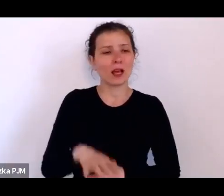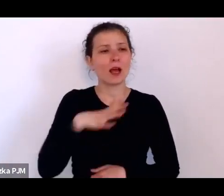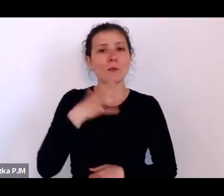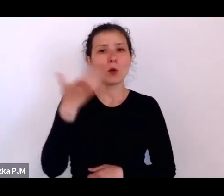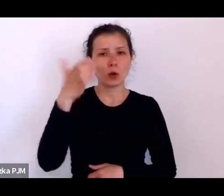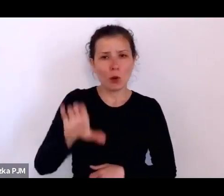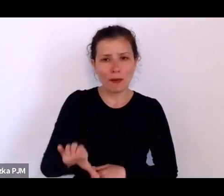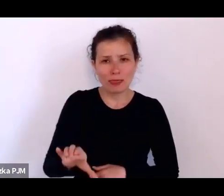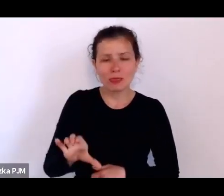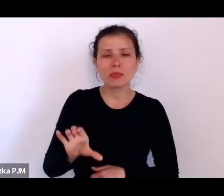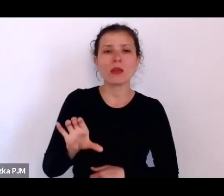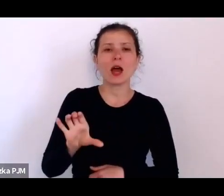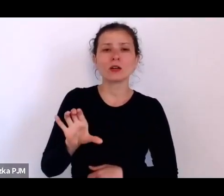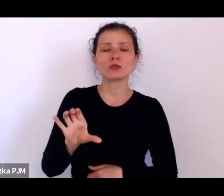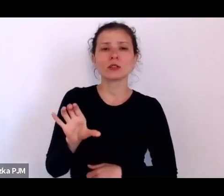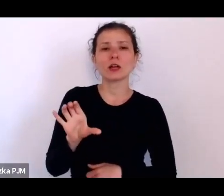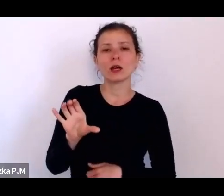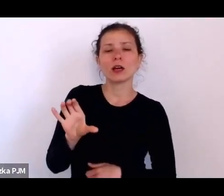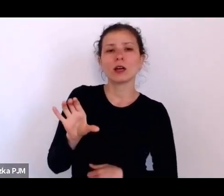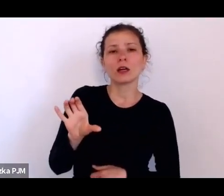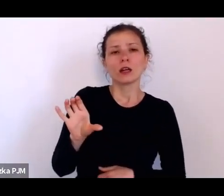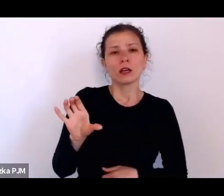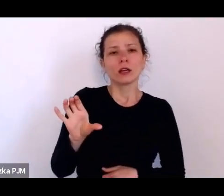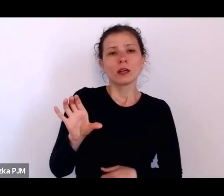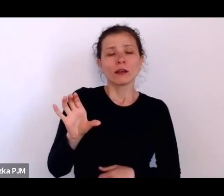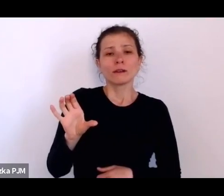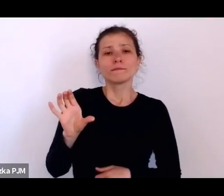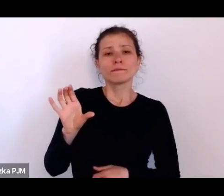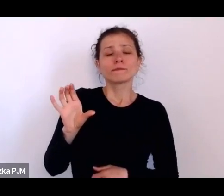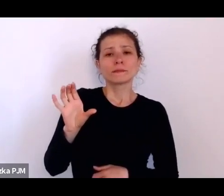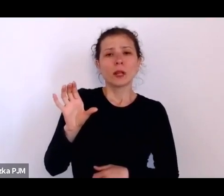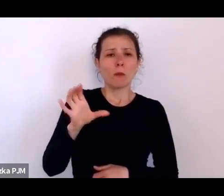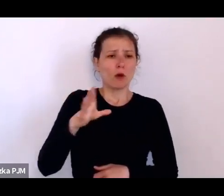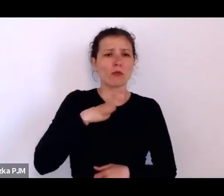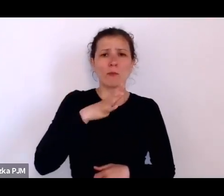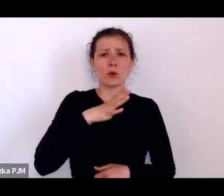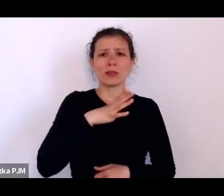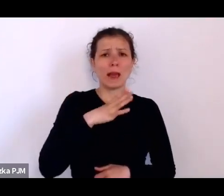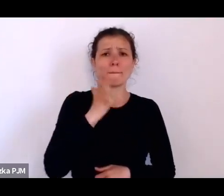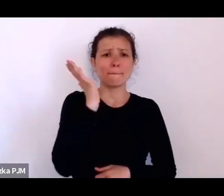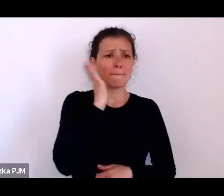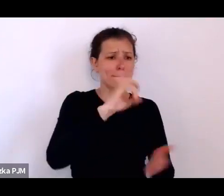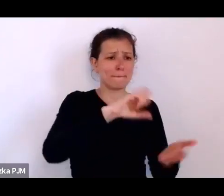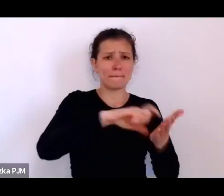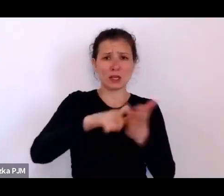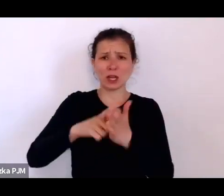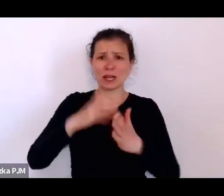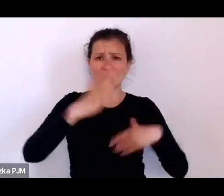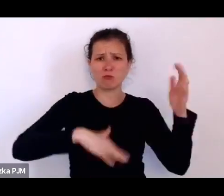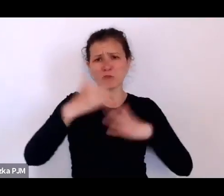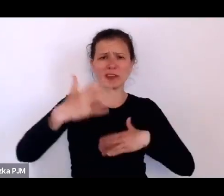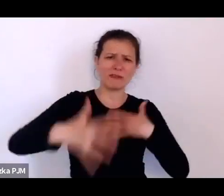wobec tej rzeczywistości stworzonej w taki dość chaotyczny sposób jak tu ci reportażyści opisują